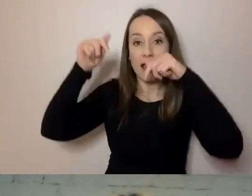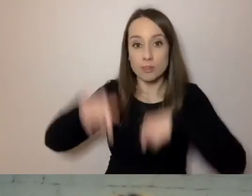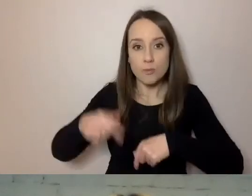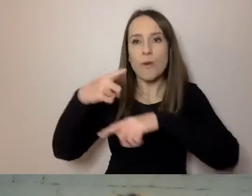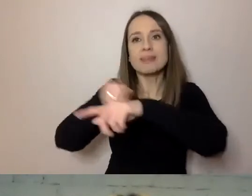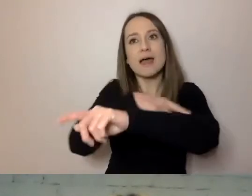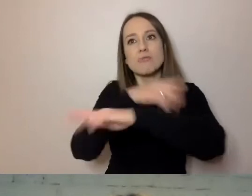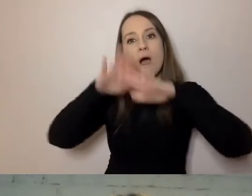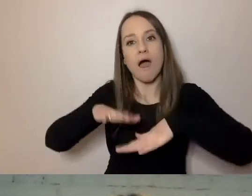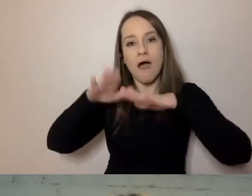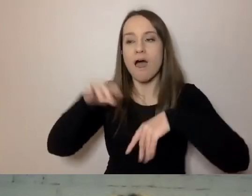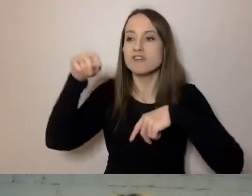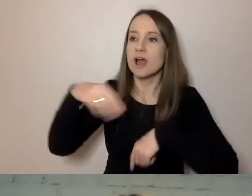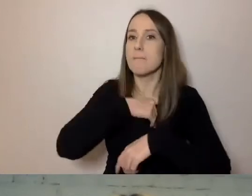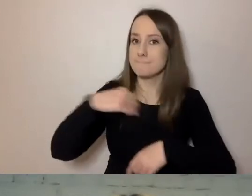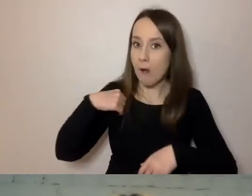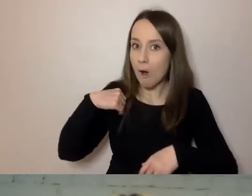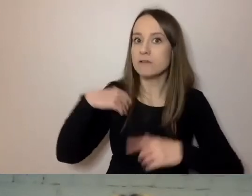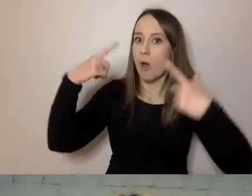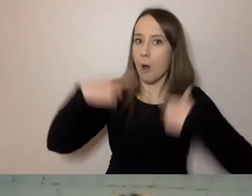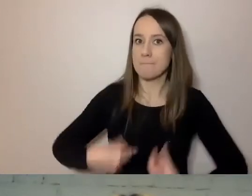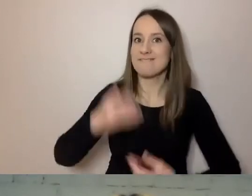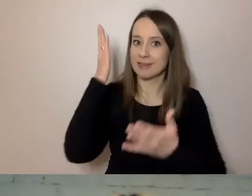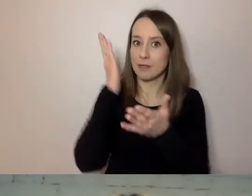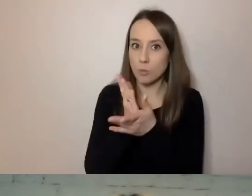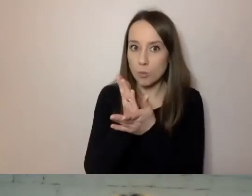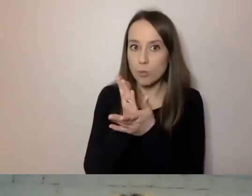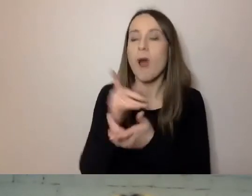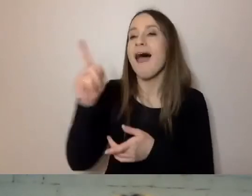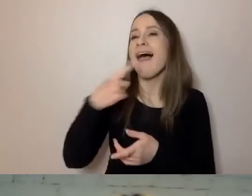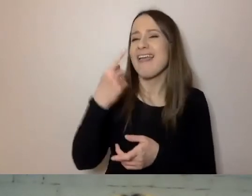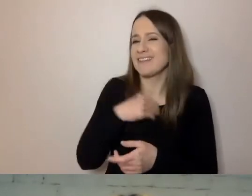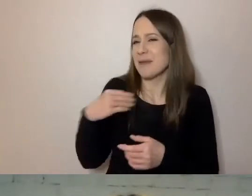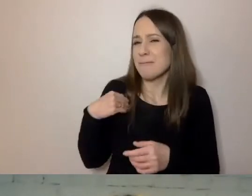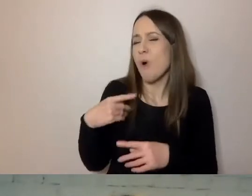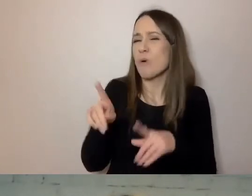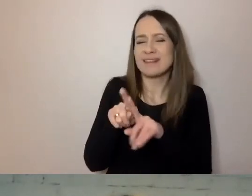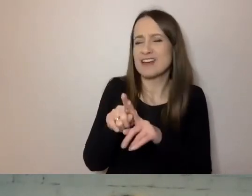Często są obywatelami polskimi. Dla nich język polski jest czasami wyzwaniem.